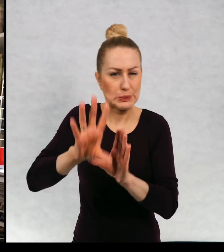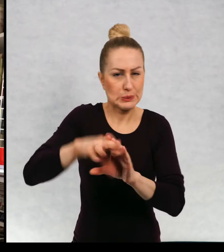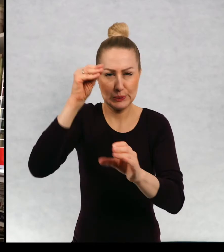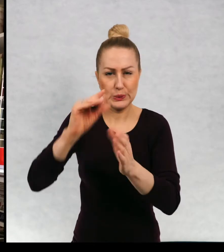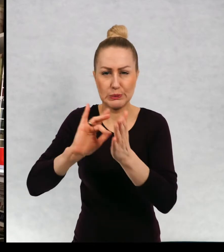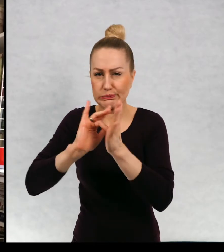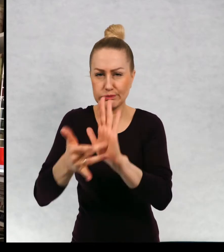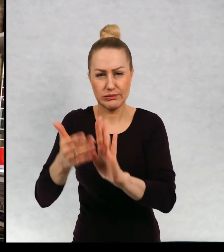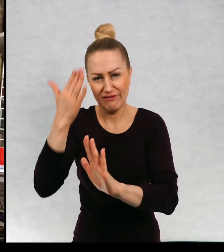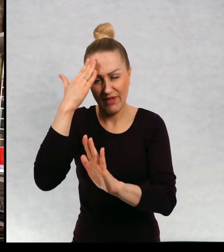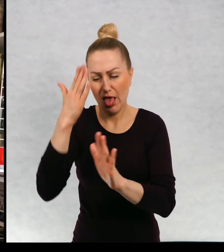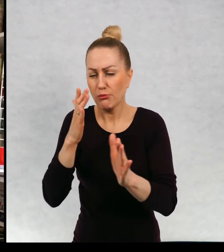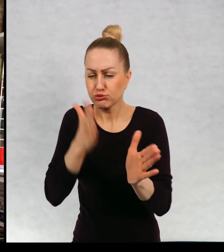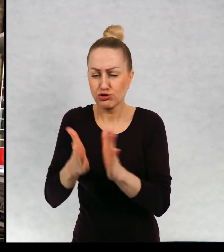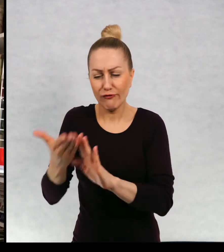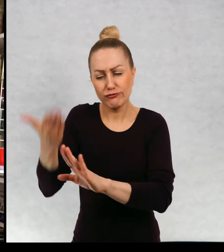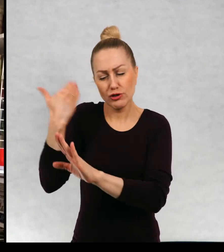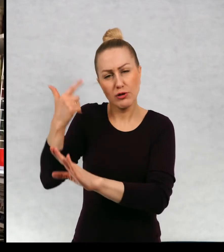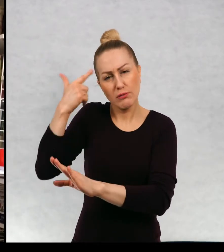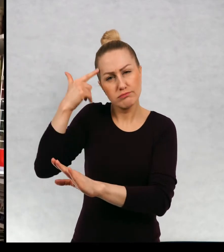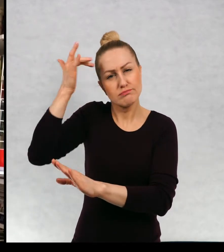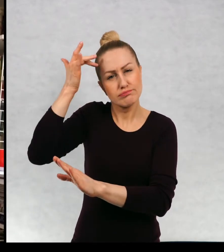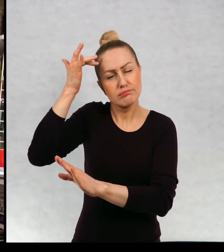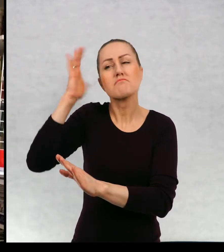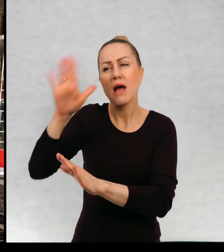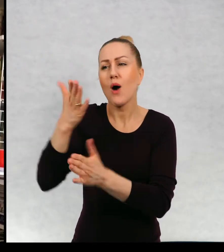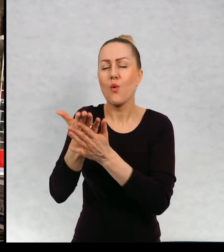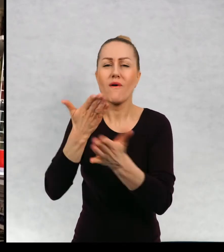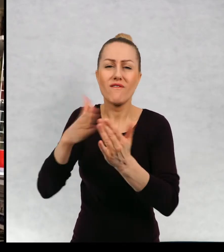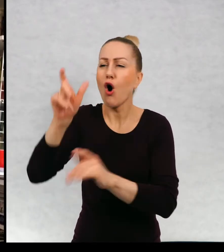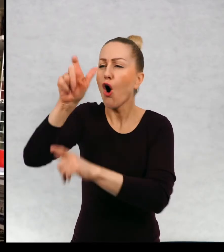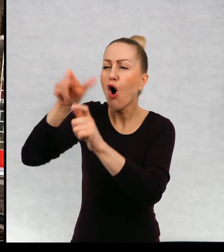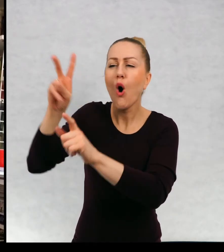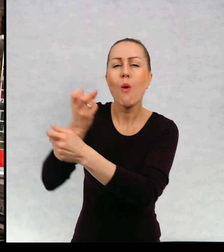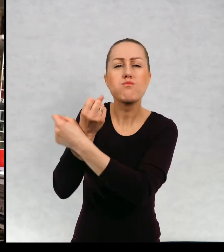wszystko, wiedzą znają bohaterów, wiedzą, co im się wydarzy.